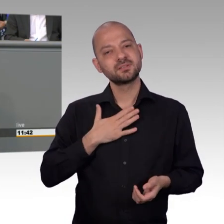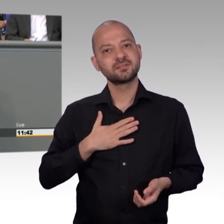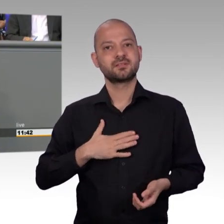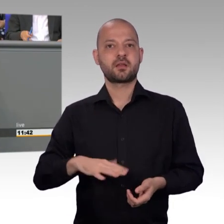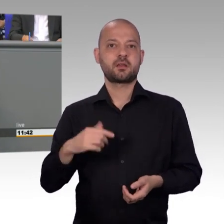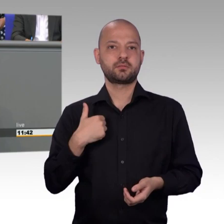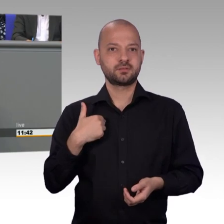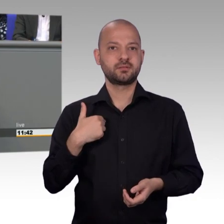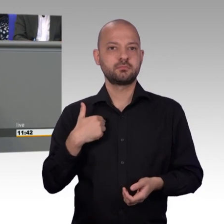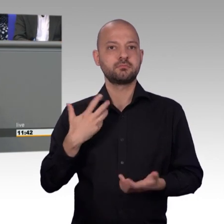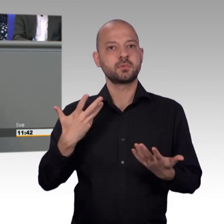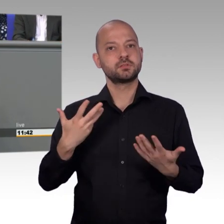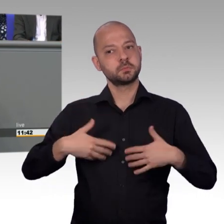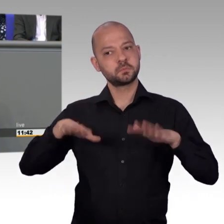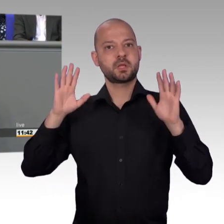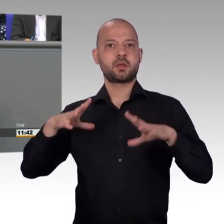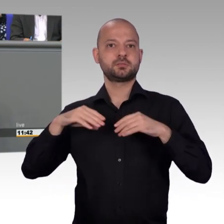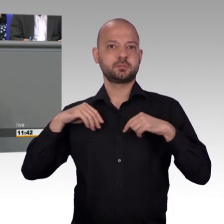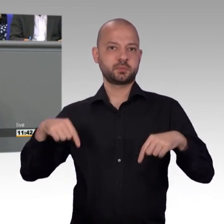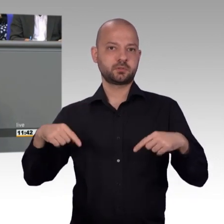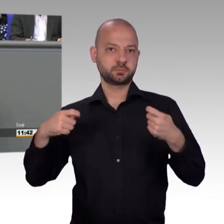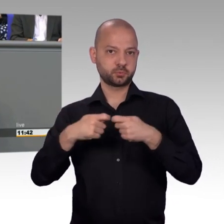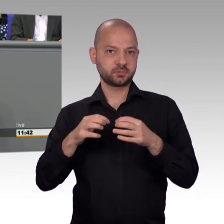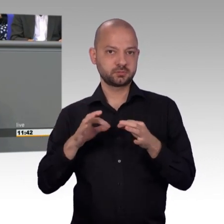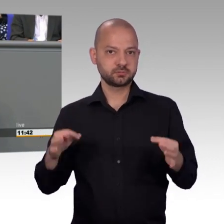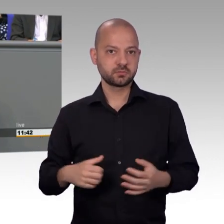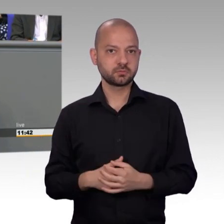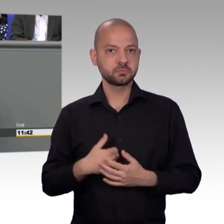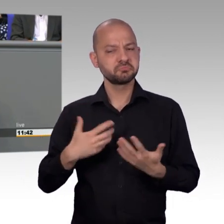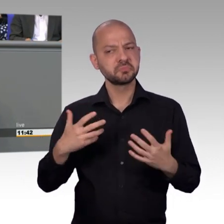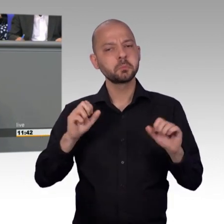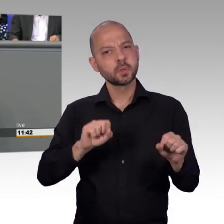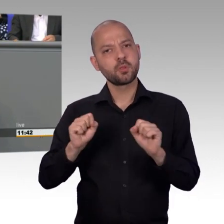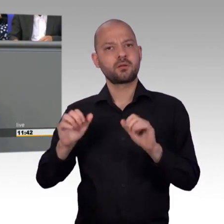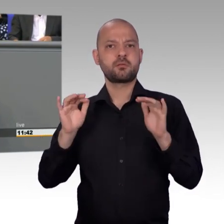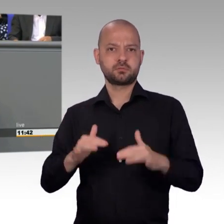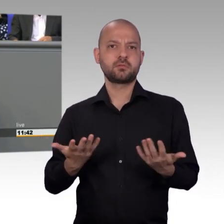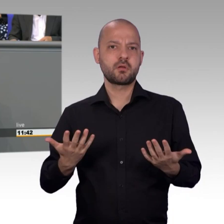recherchieren, wir müssen häufig Ortstermine wahrnehmen, um uns vor Ort direkt ein Bild zu machen, denn manchmal sieht es vor Ort